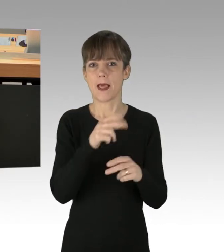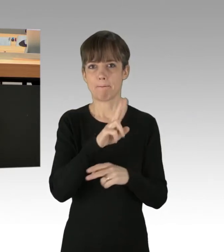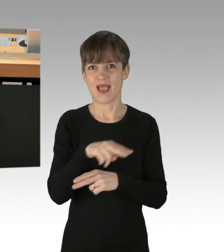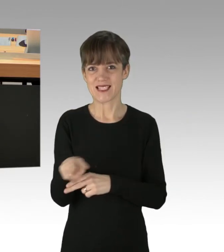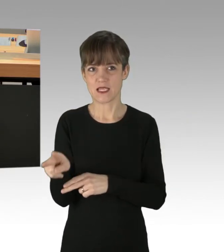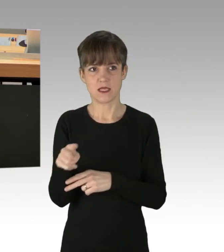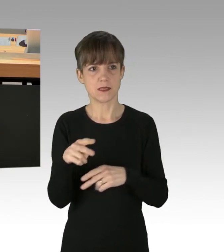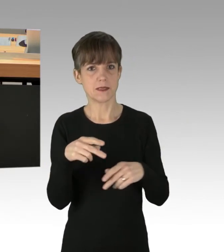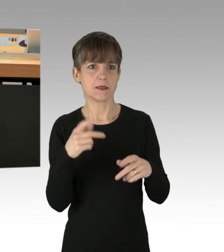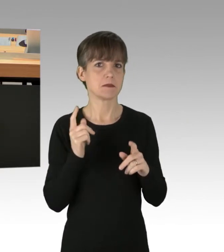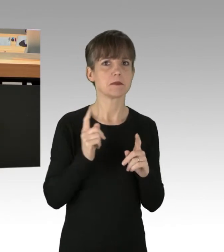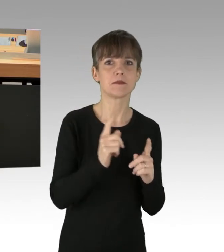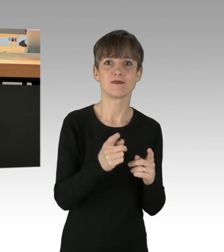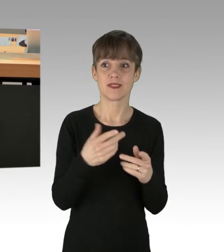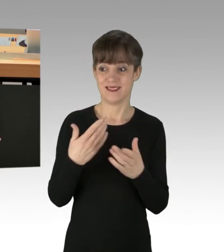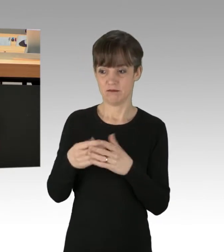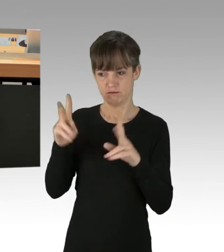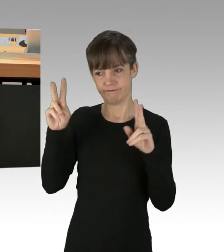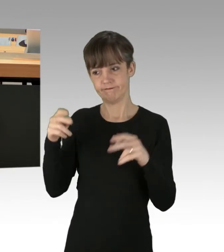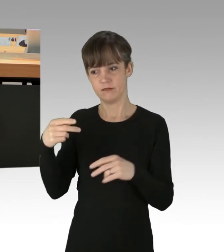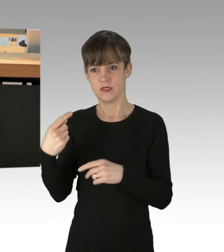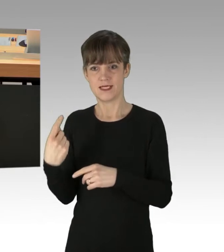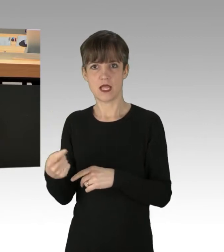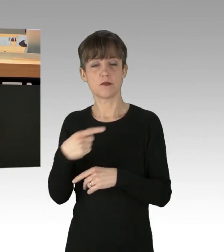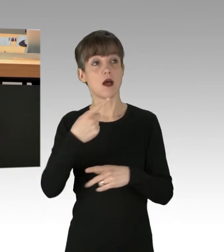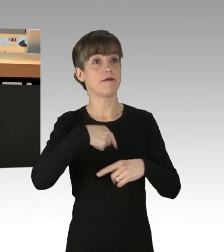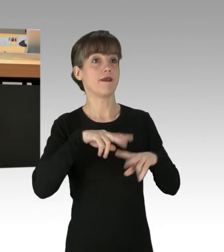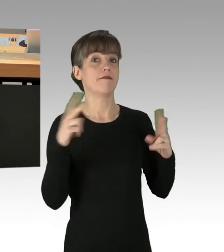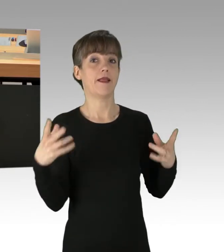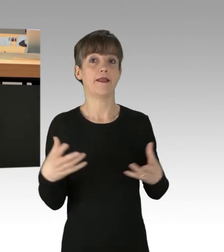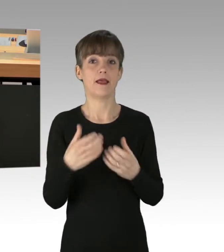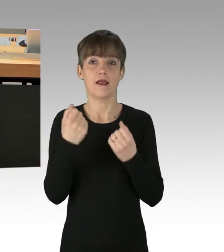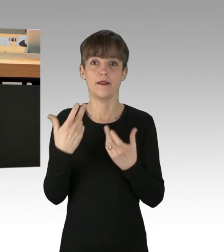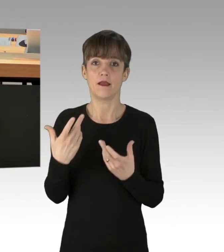dieser selbst ernannten Weltenretter jedes Mittel. Aber woher kommt dieser Fanatismus,